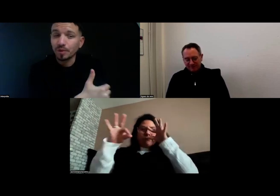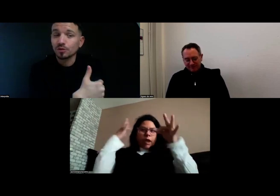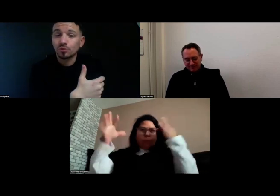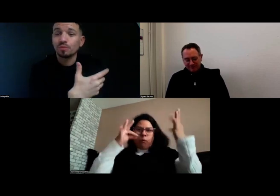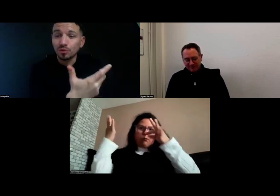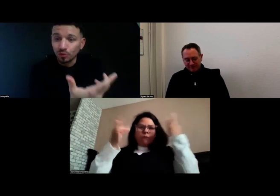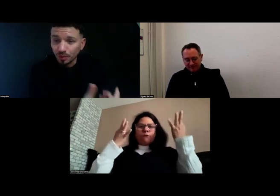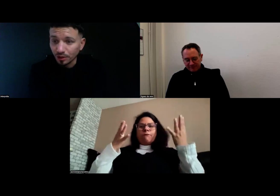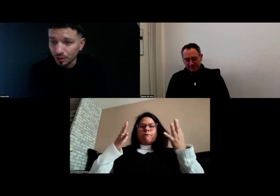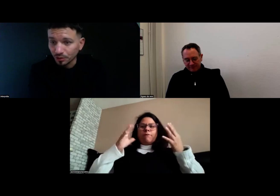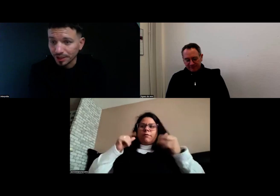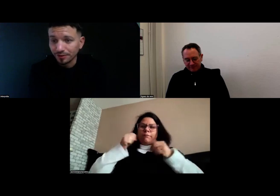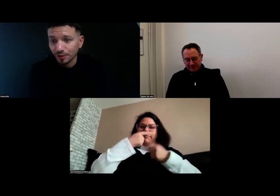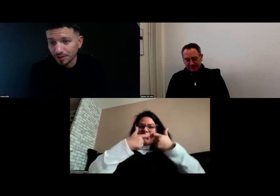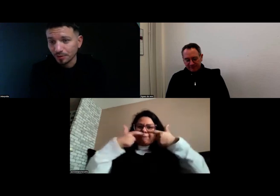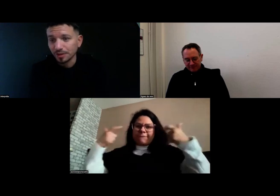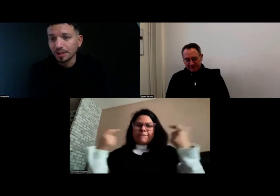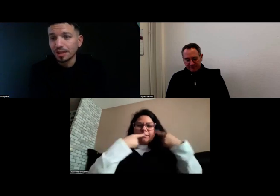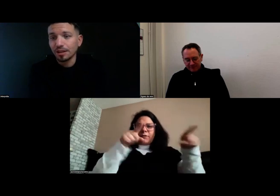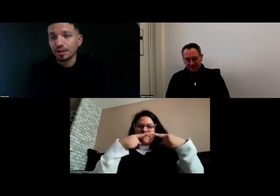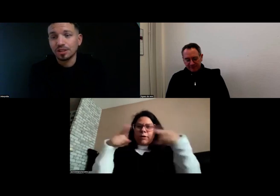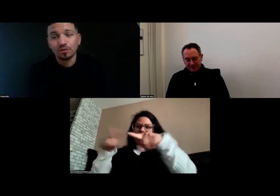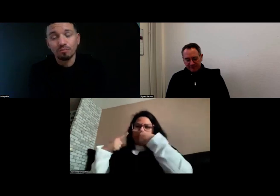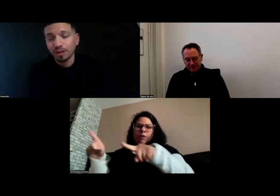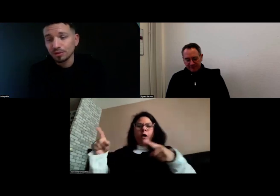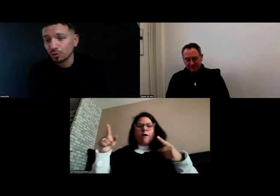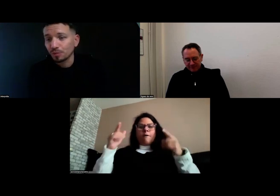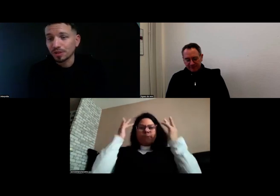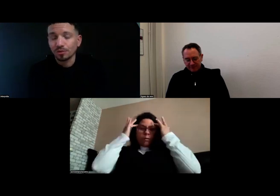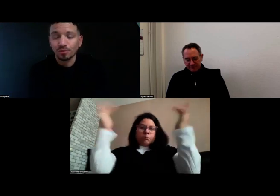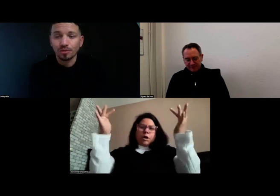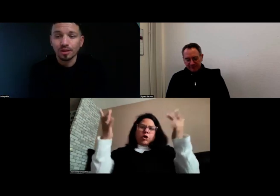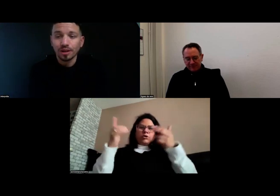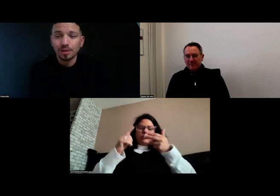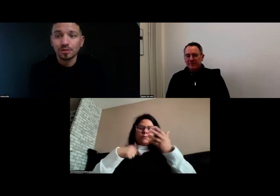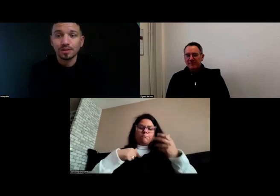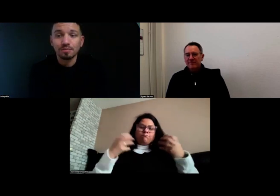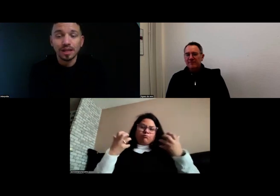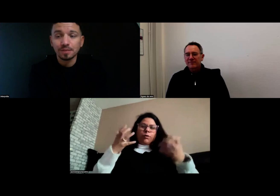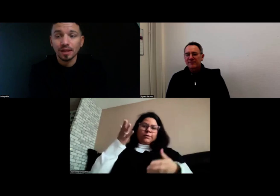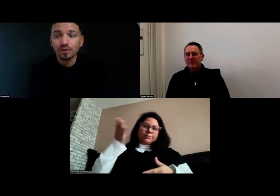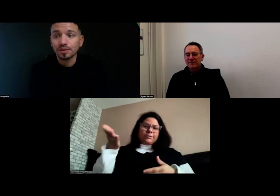parce que je suis plus occupée dans mes journées, forcément. Je découvre plein de choses parce que c'est une belle expérience